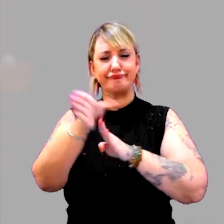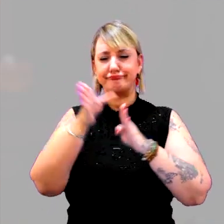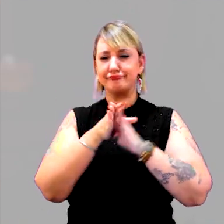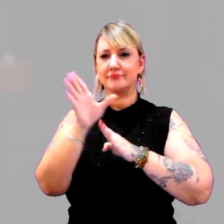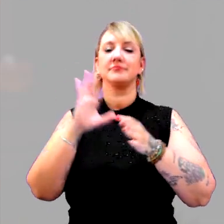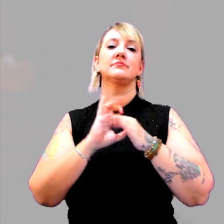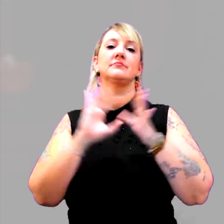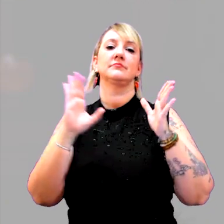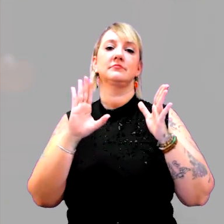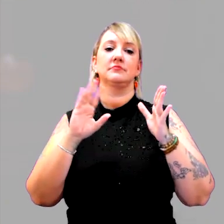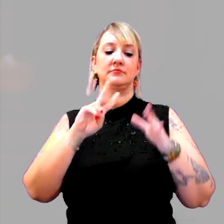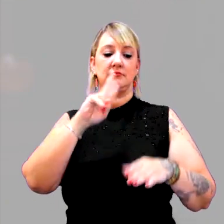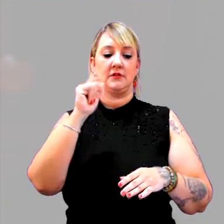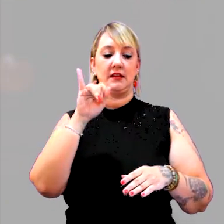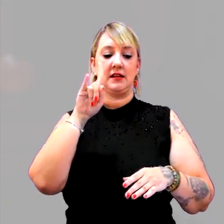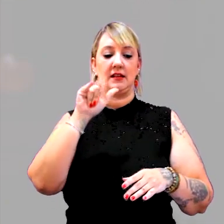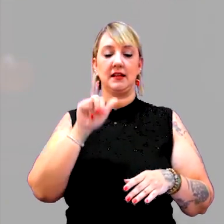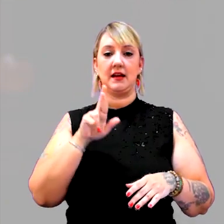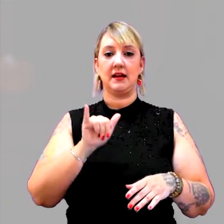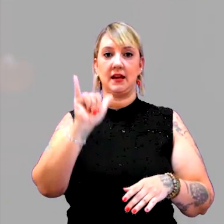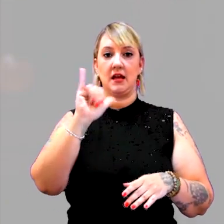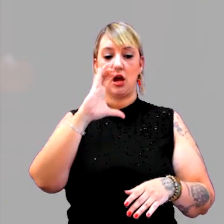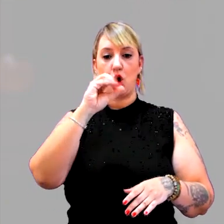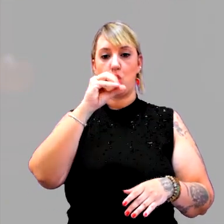Hilary Cooper é uma autora importante